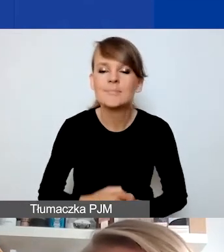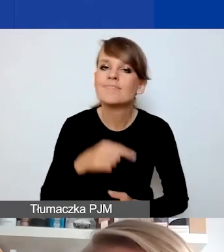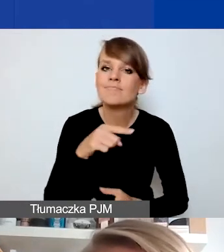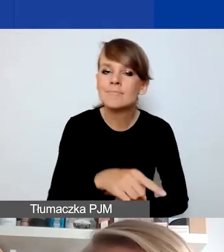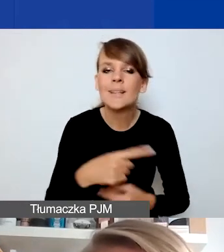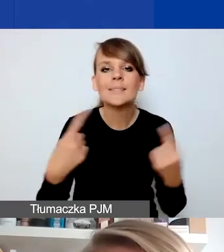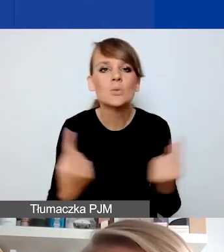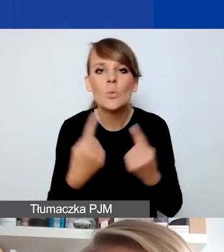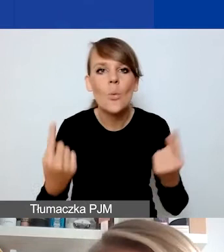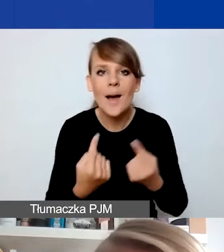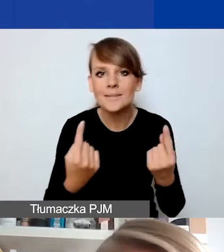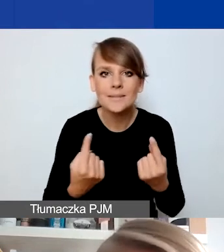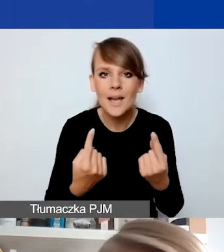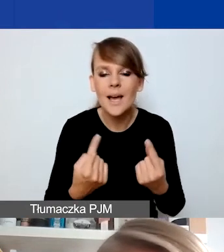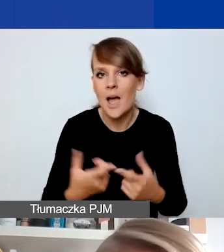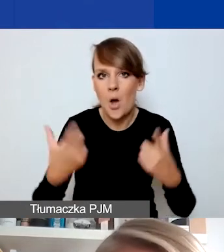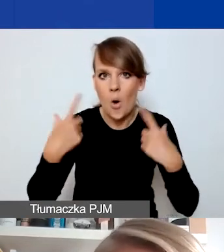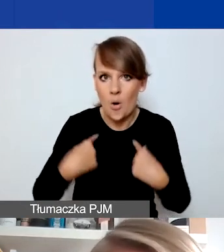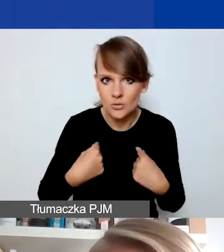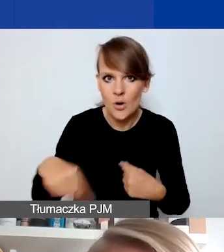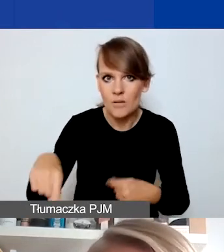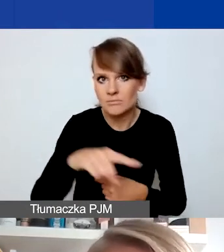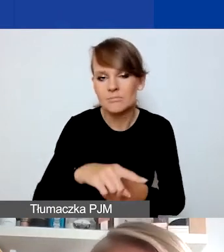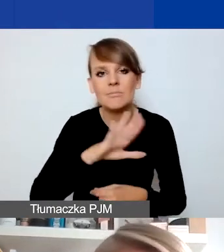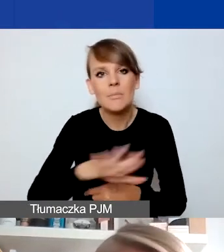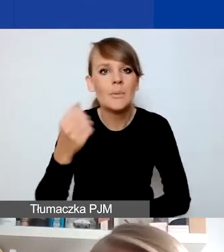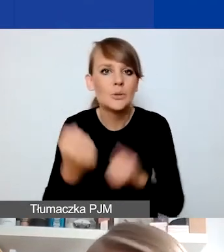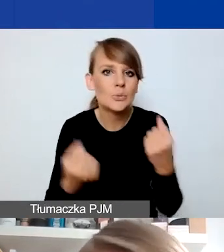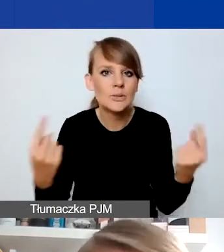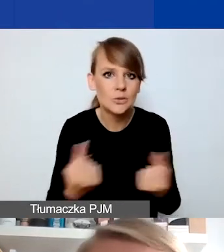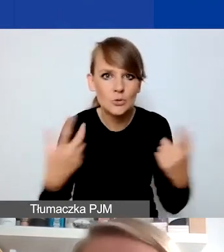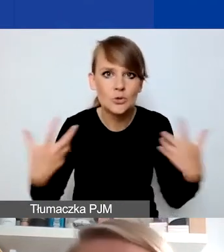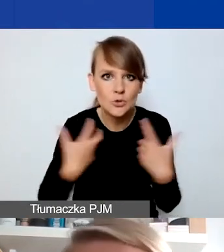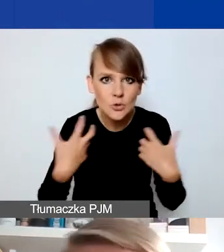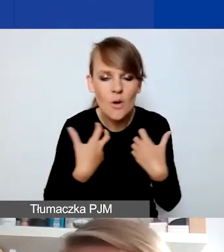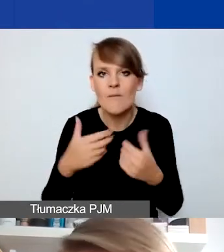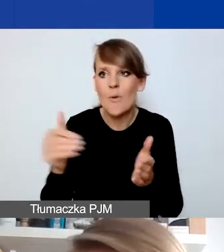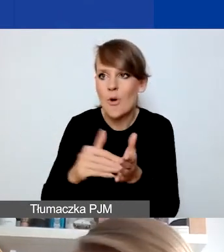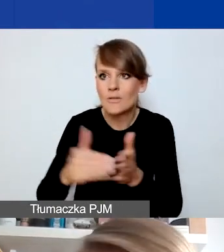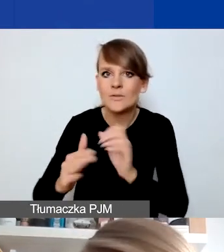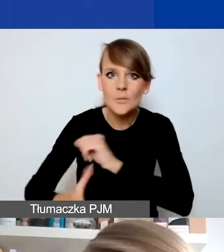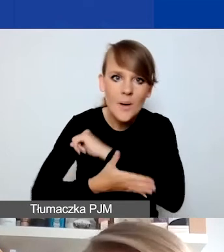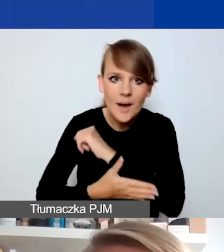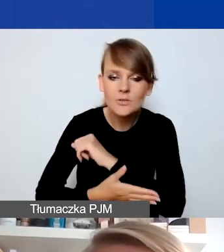kiedy osoby znajdujące się w trudnej sytuacji życiowej i wymagające wsparcia zostały go nagle pozbawione.